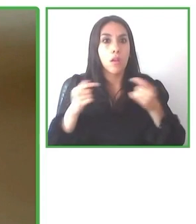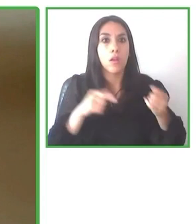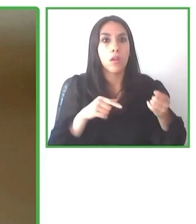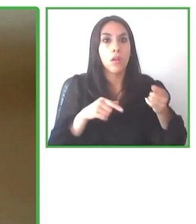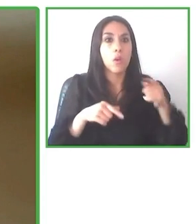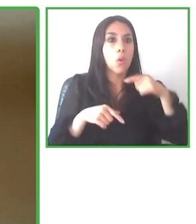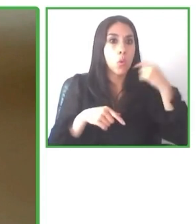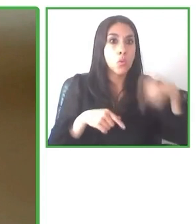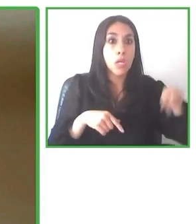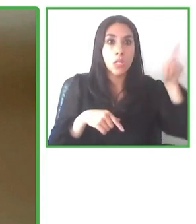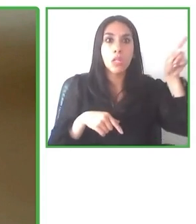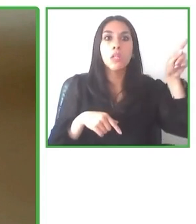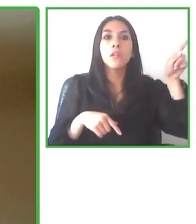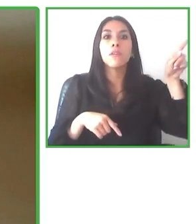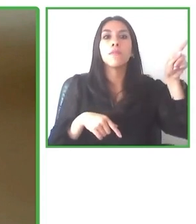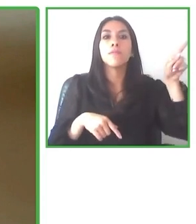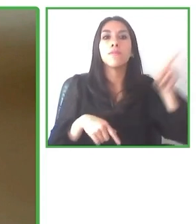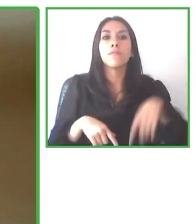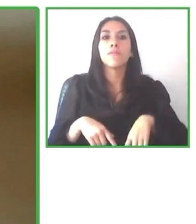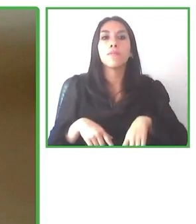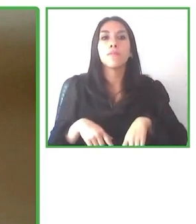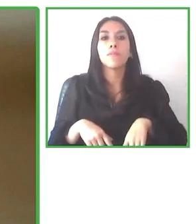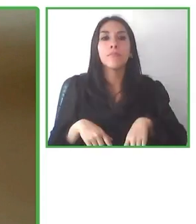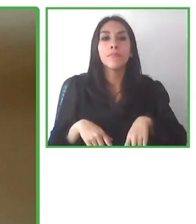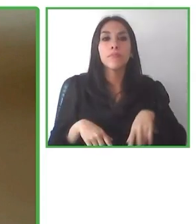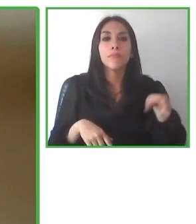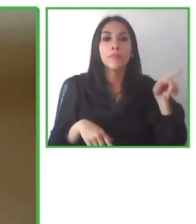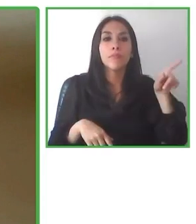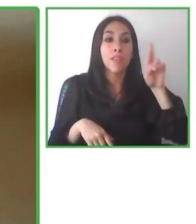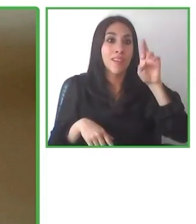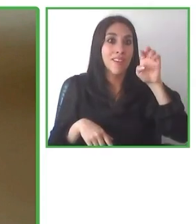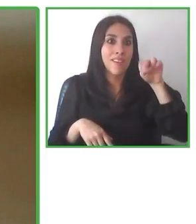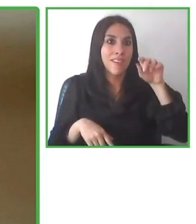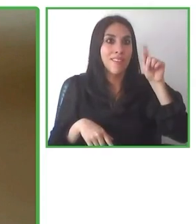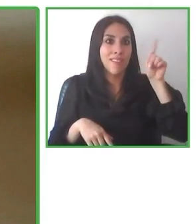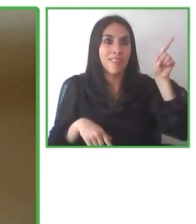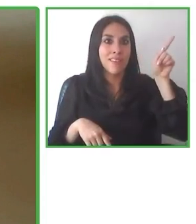buscando nuevas sociedades, nuevos productos, nuevas asociaciones y, por